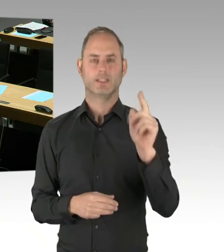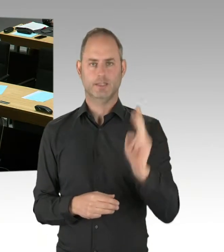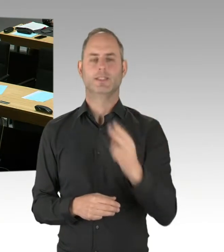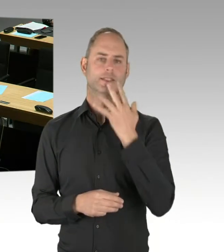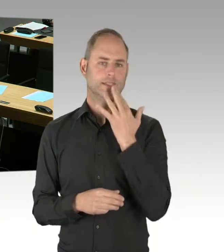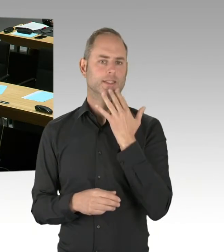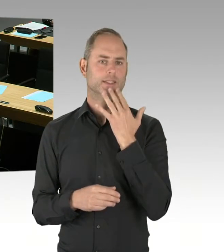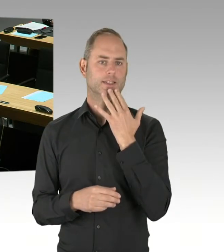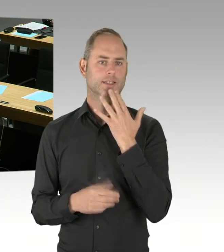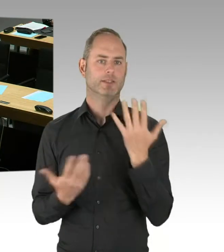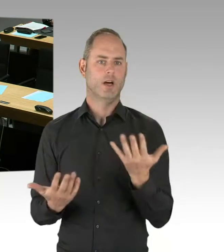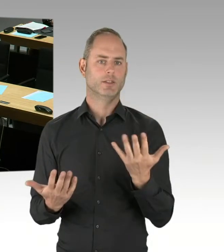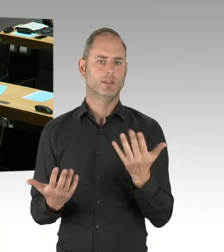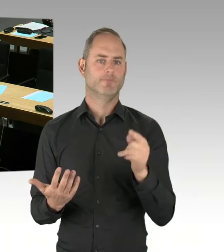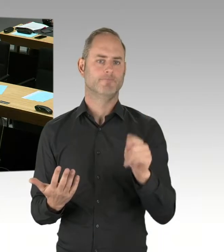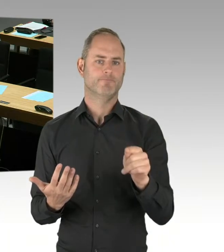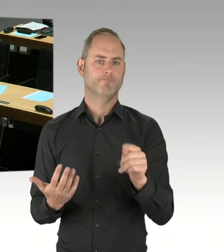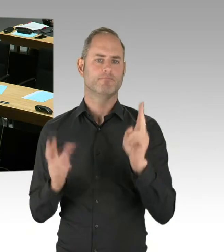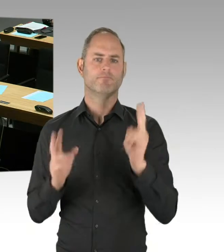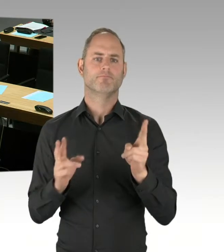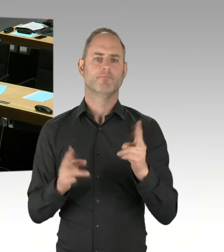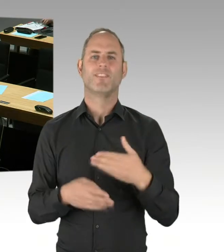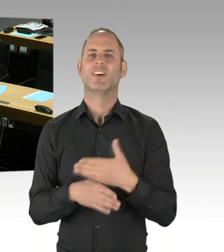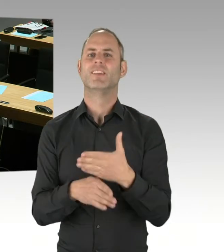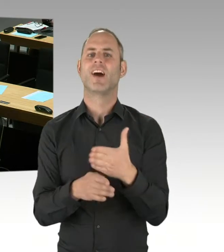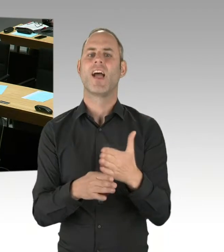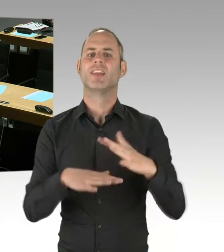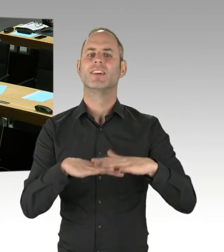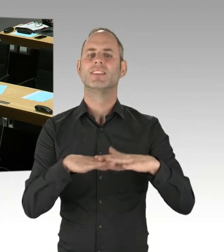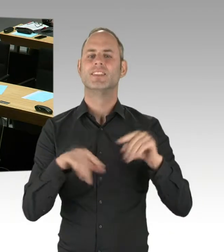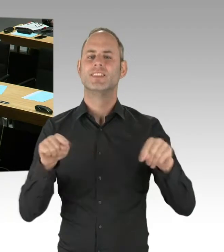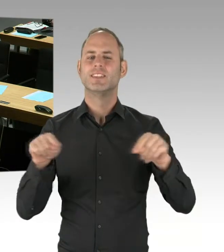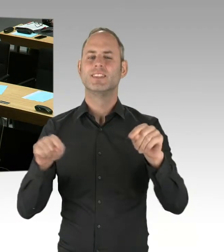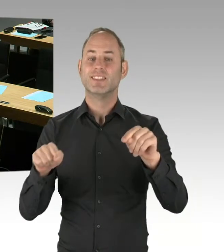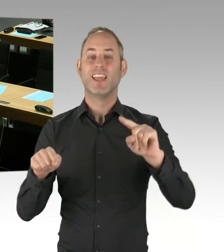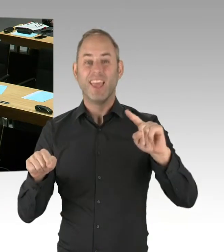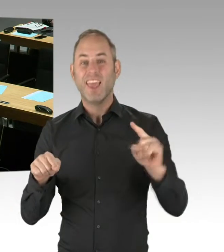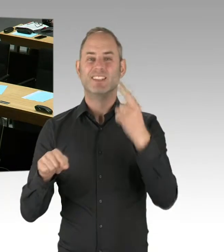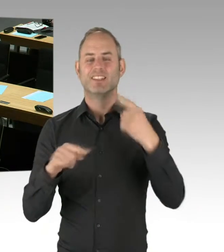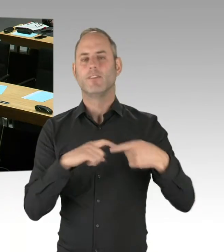Zu bis Ende letzten Monats lief die Phase der Markterkundung mit Interessenten am Verfahren.